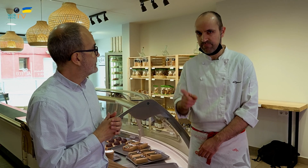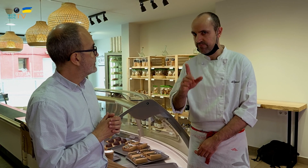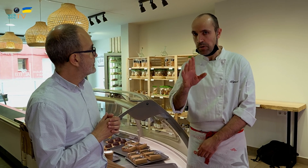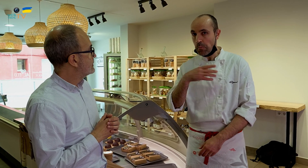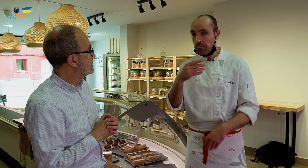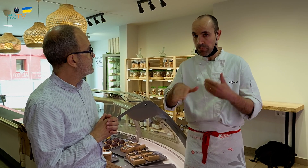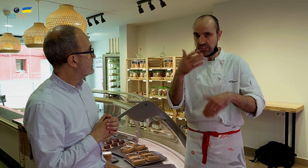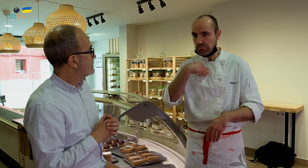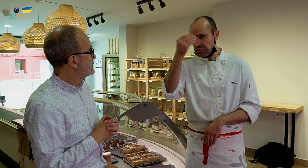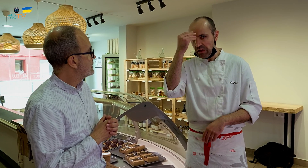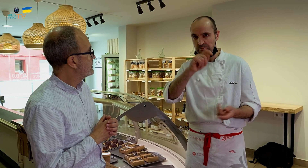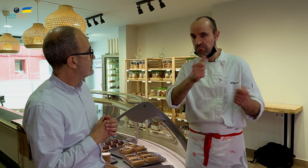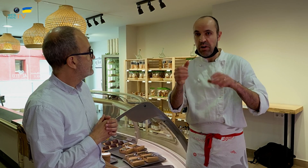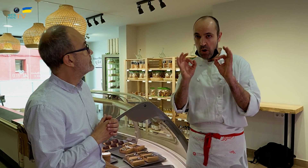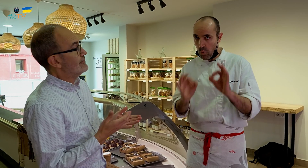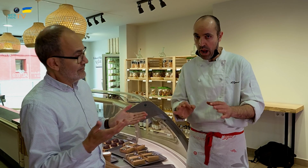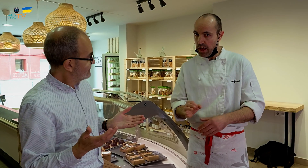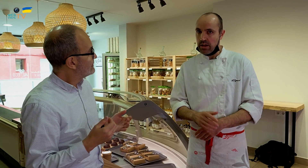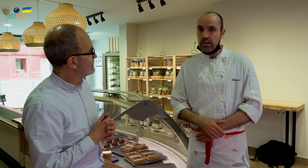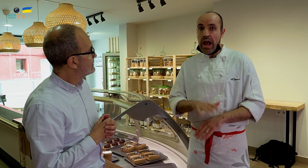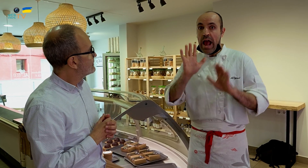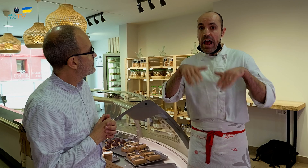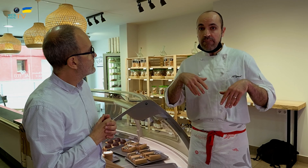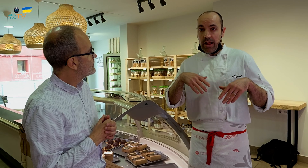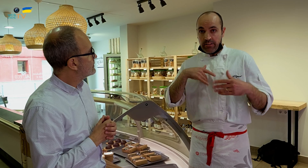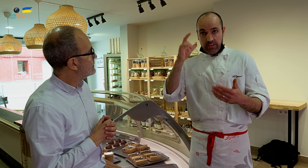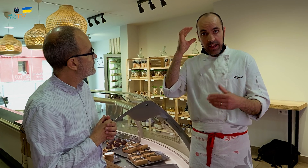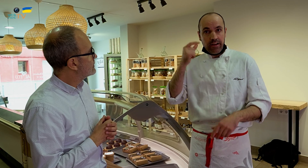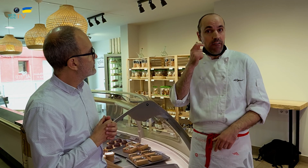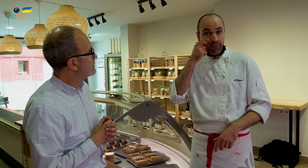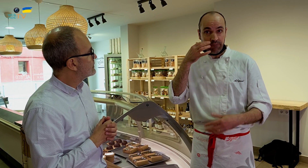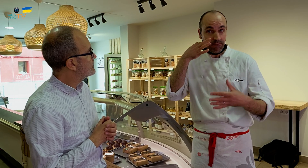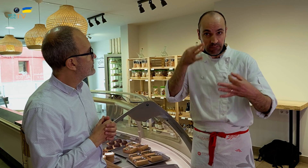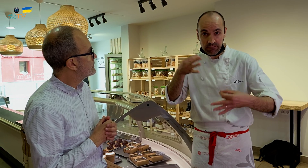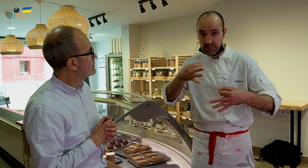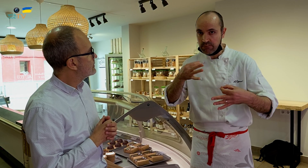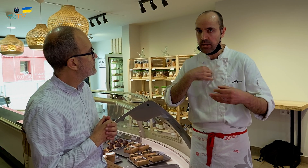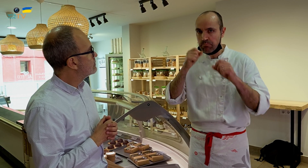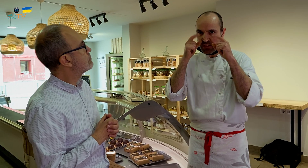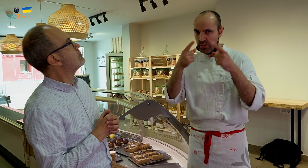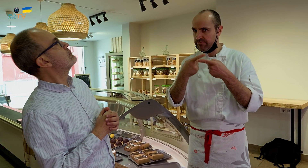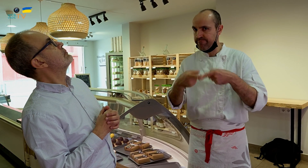No, al principio sí que pensé que sería igual, pero en el momento de llevarlo a cabo, me di cuenta de que es diferente.